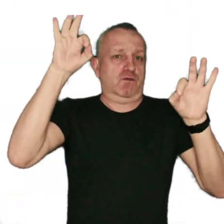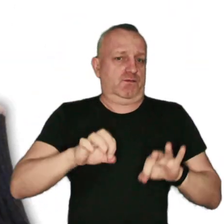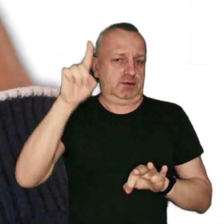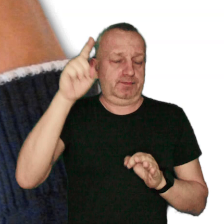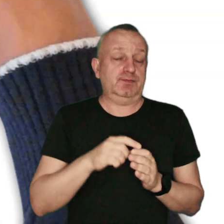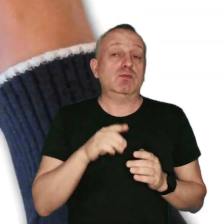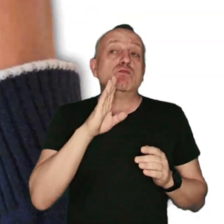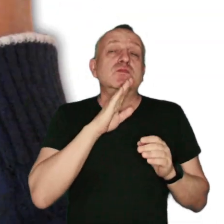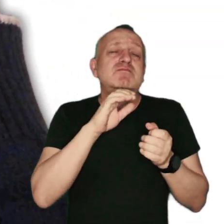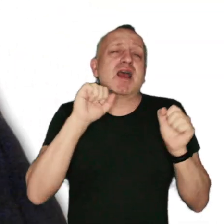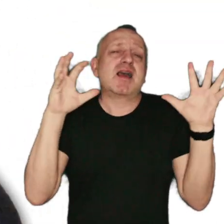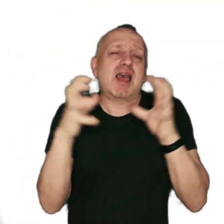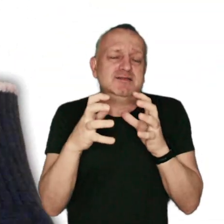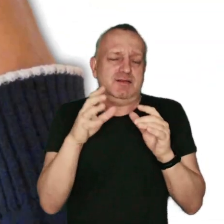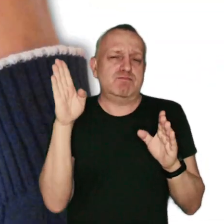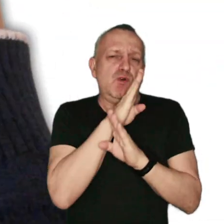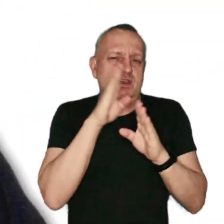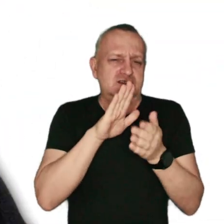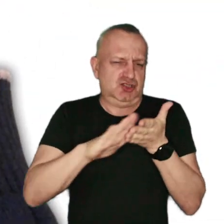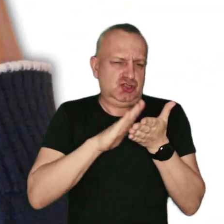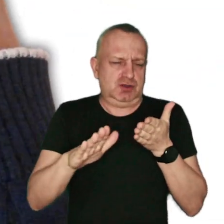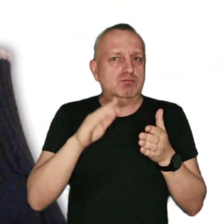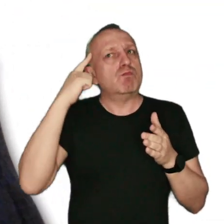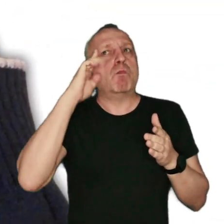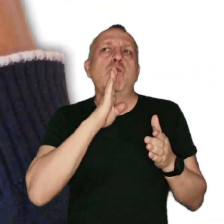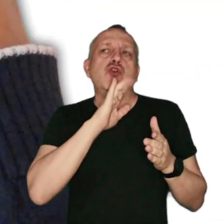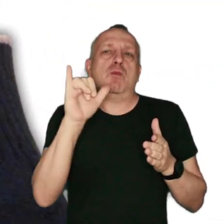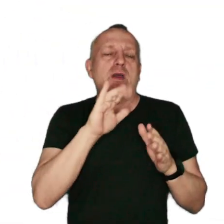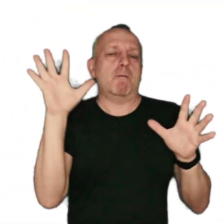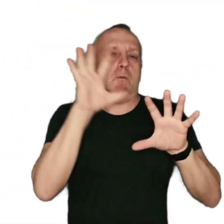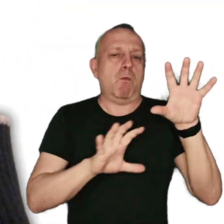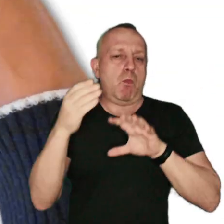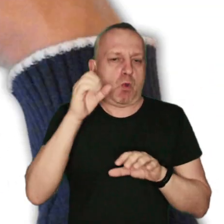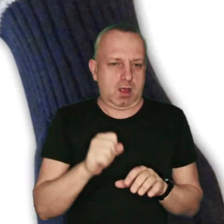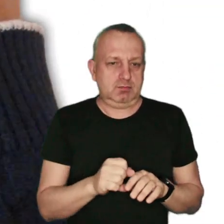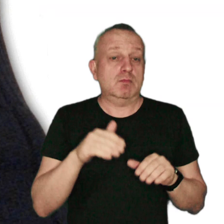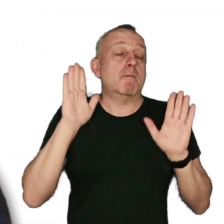czyli gęste, zanieczyszczenie powietrza przypominające mgłę, w którym znajdują się m.in.